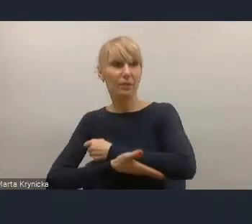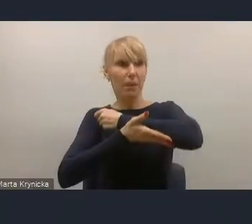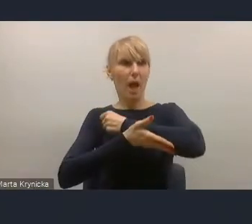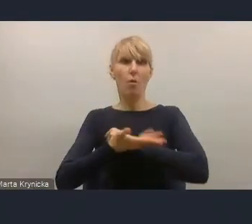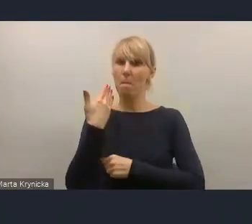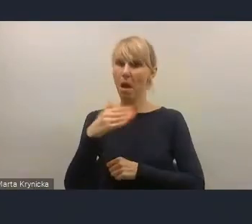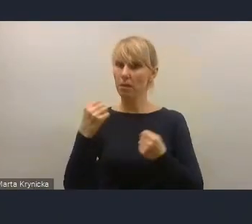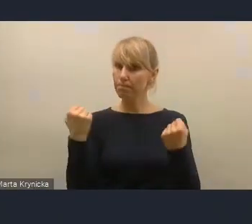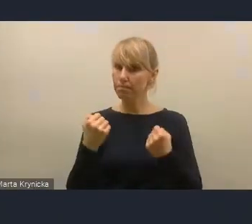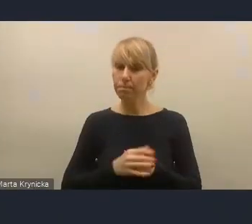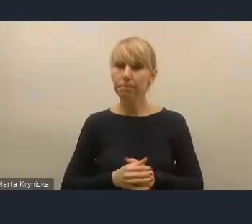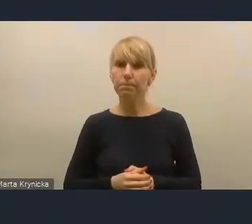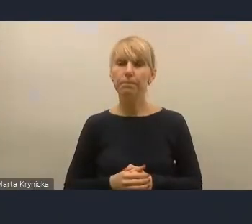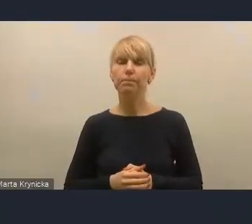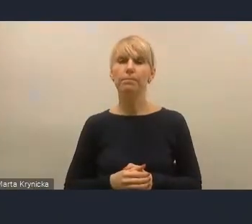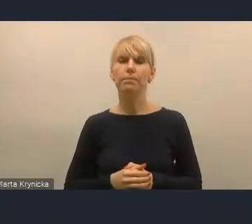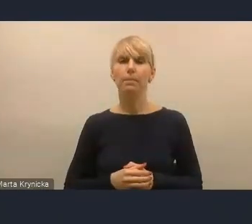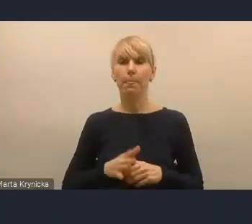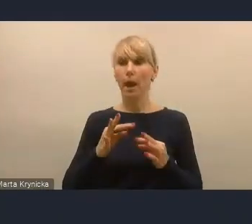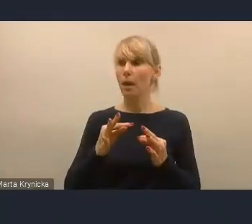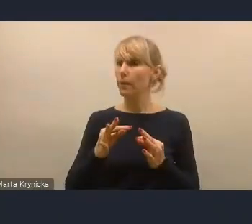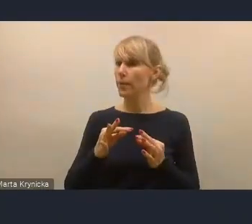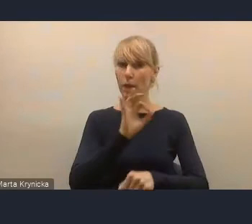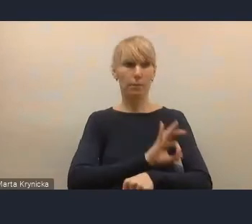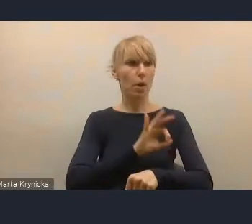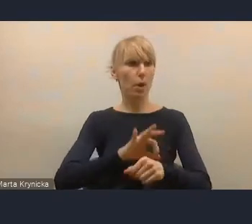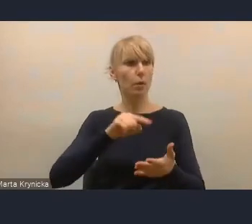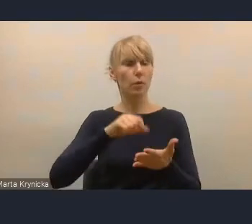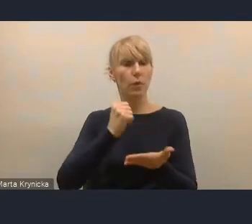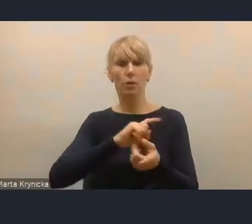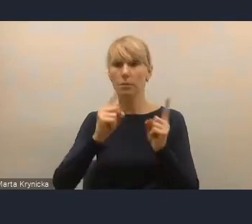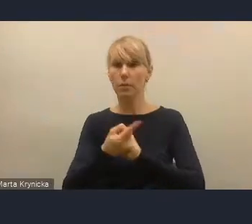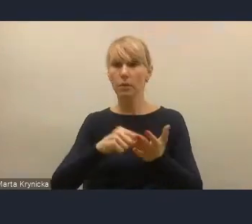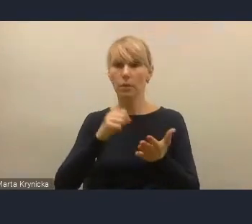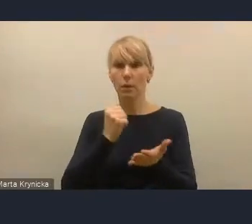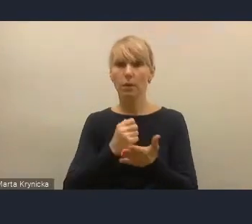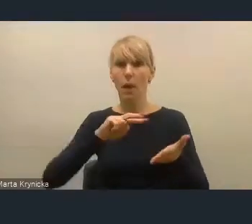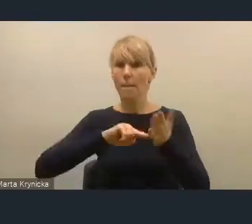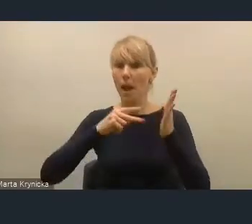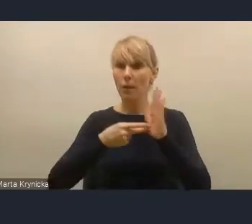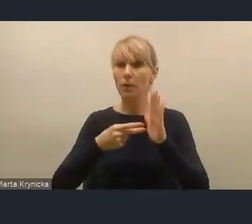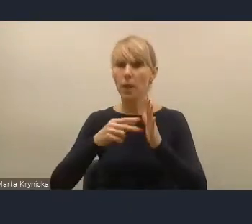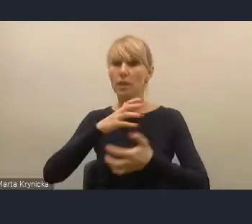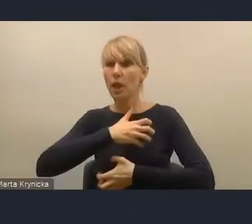Ale w tej chwili dostaliśmy do zaopiniowania projekt ustawy o zmianie ustawy o planowaniu i zagospodarowaniu przestrzennym,